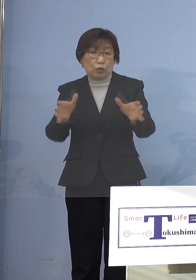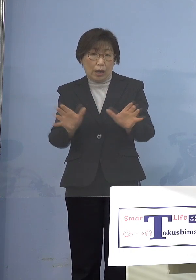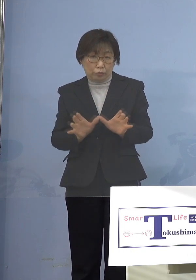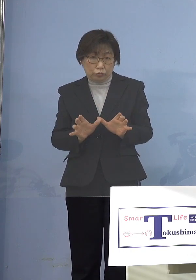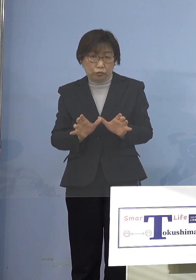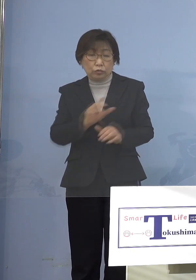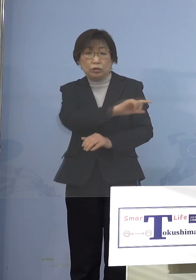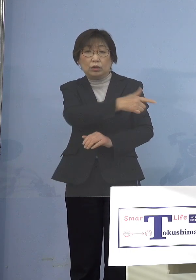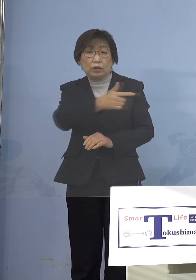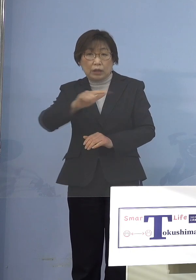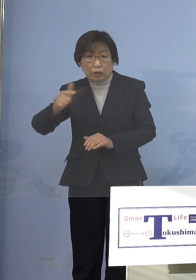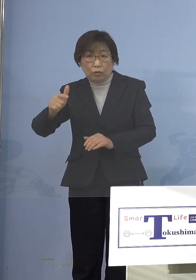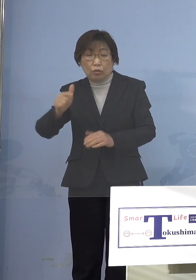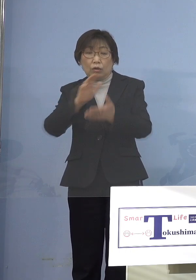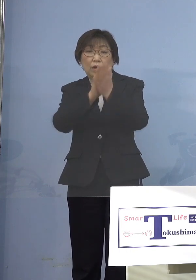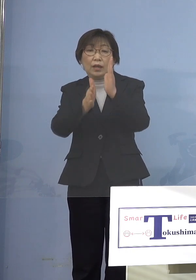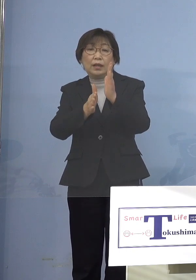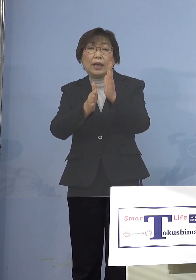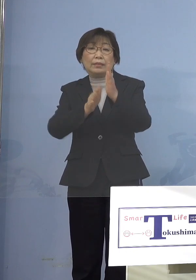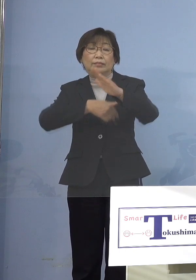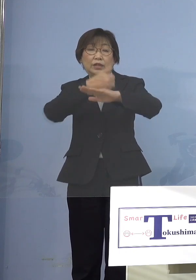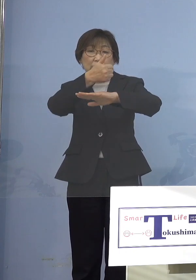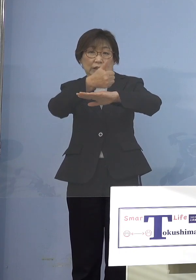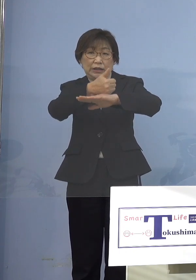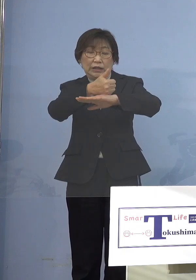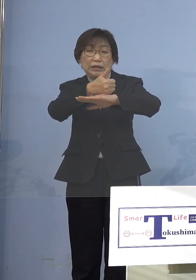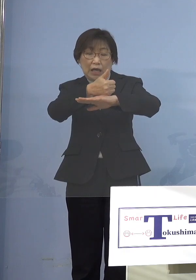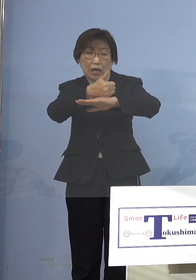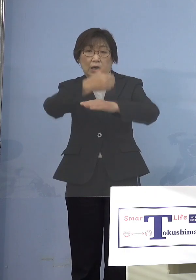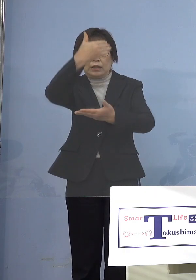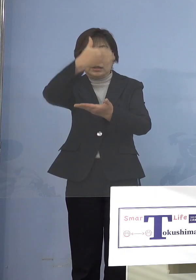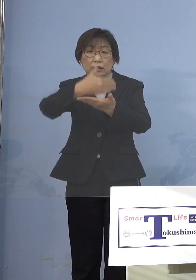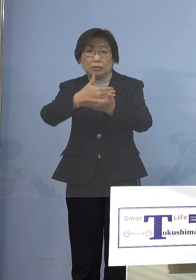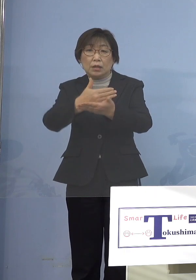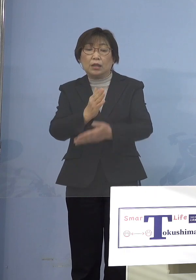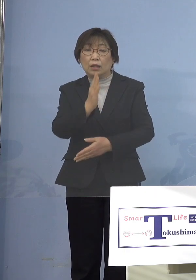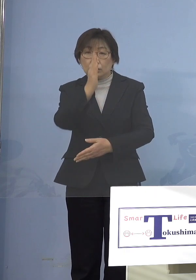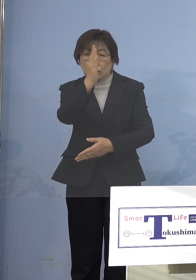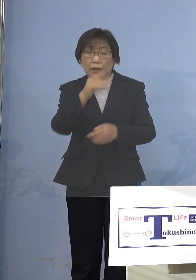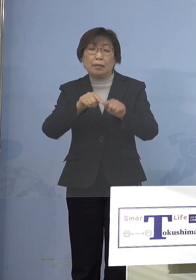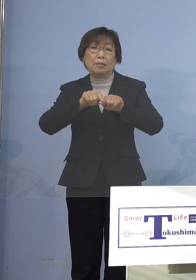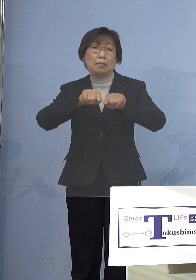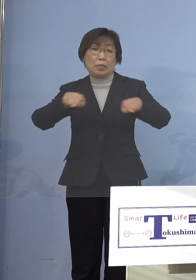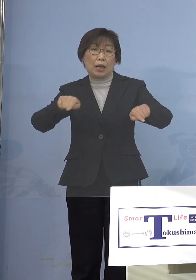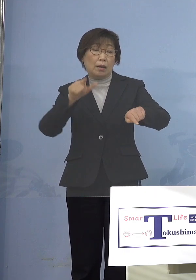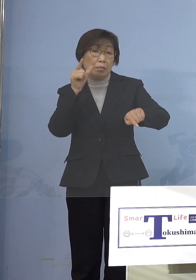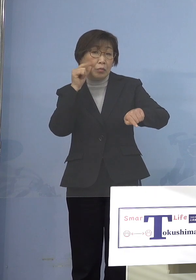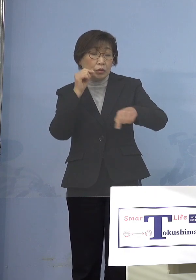県知事が例えば「そこを閉めてくれ」 ということを仮に言った場合